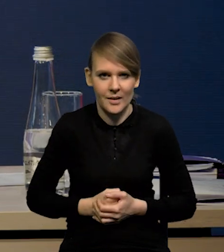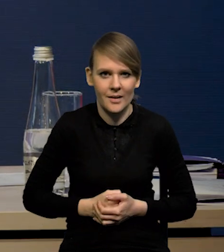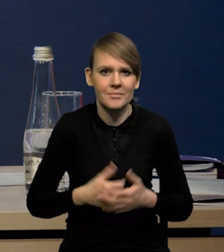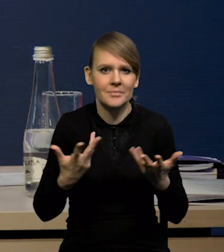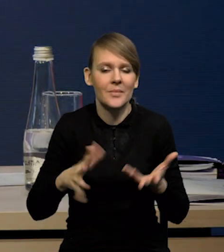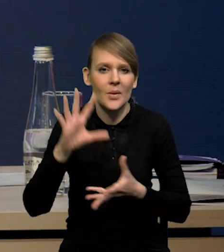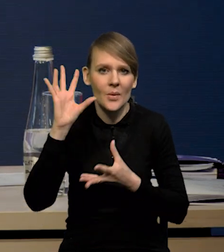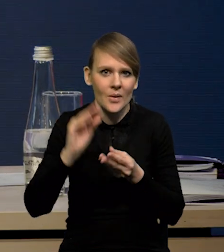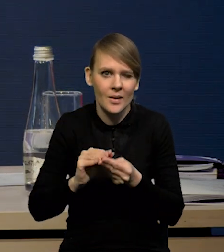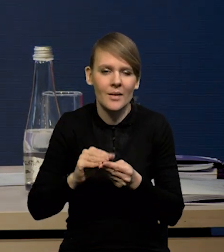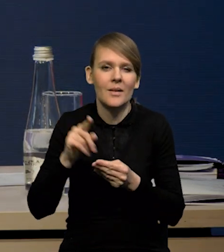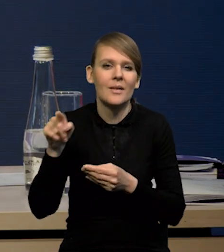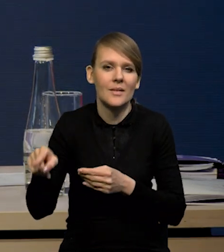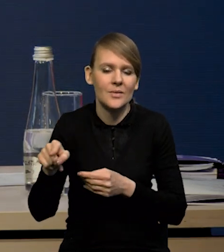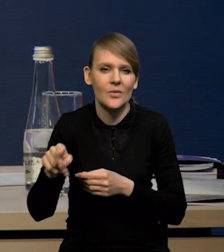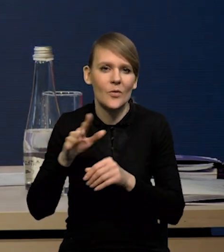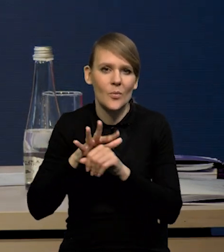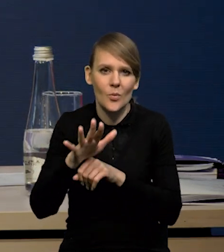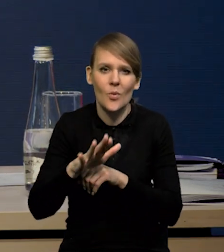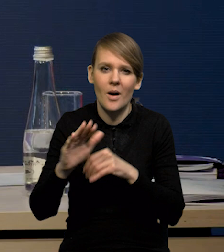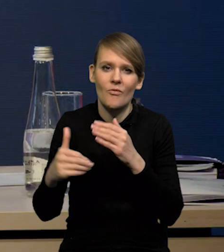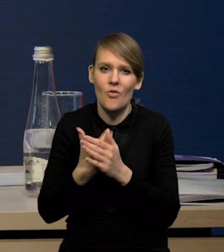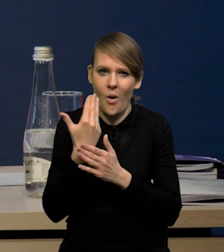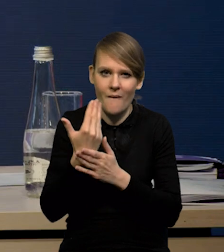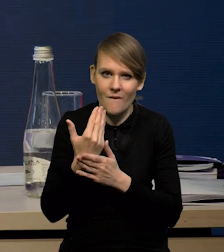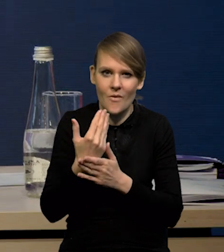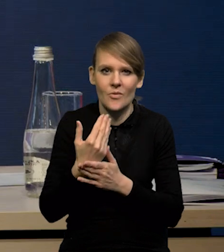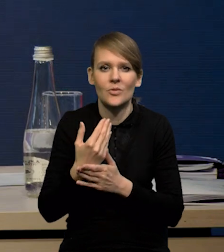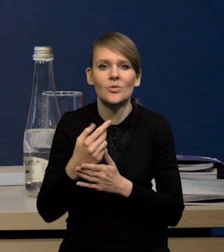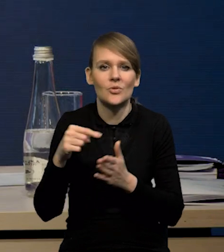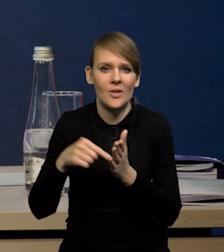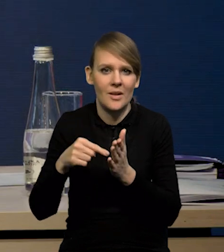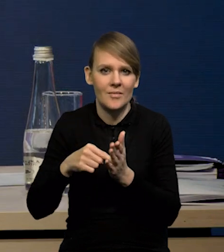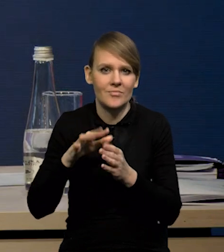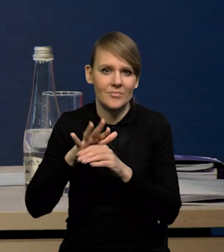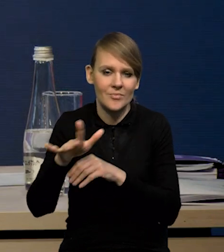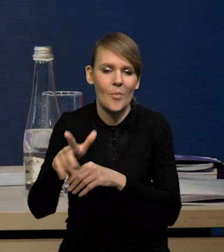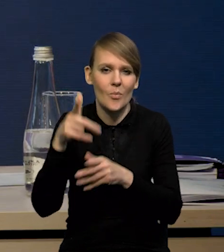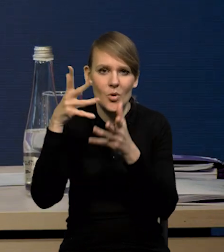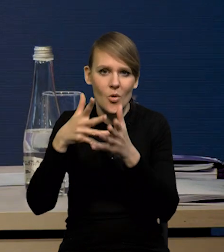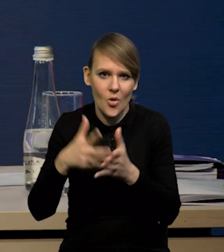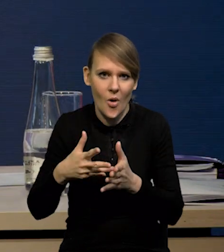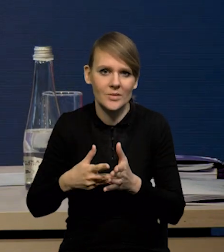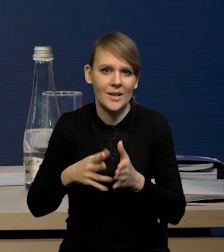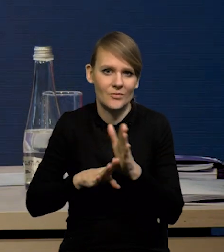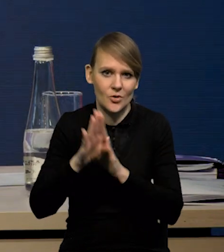Podsumowując, wpływ tych nowych rzeczy, które się pojawiły na wzrost, na prognozę wzrostu gospodarczego,